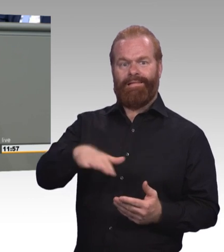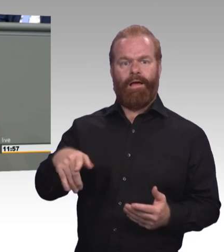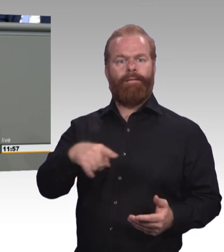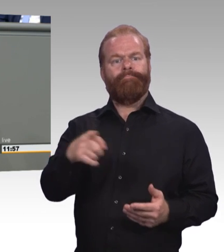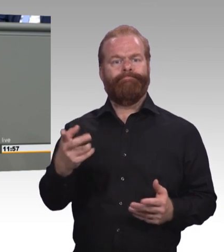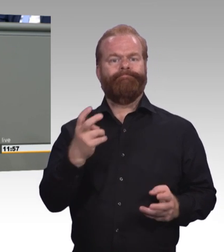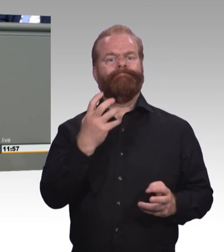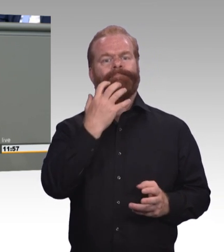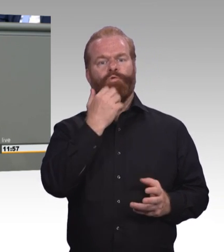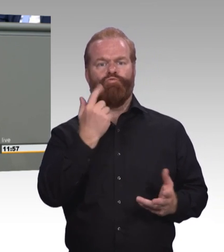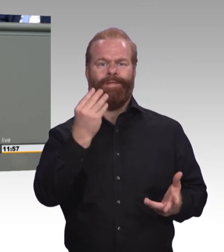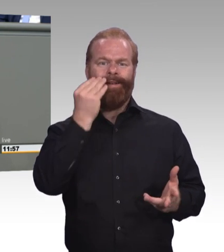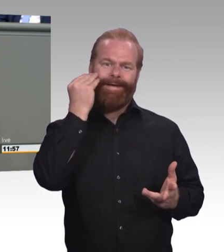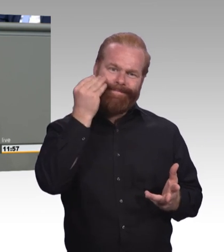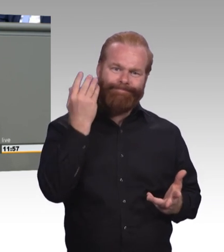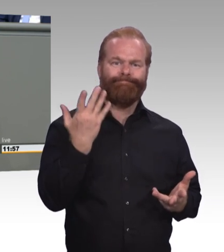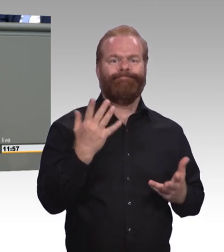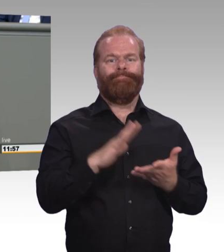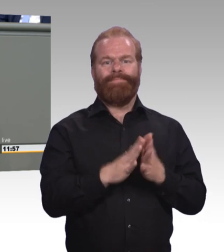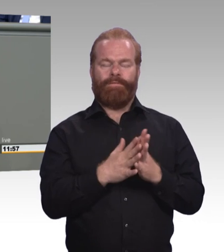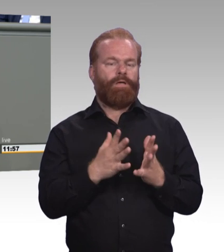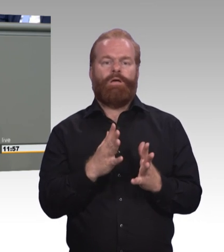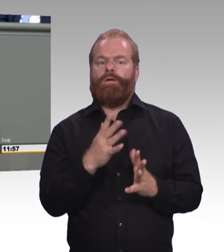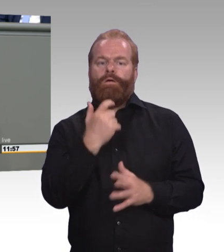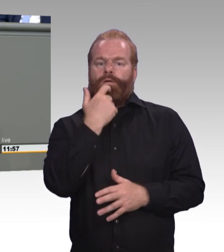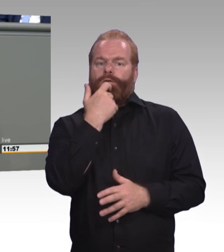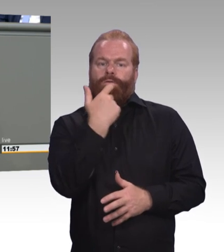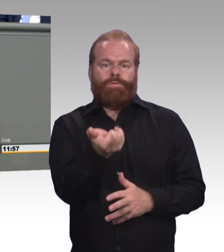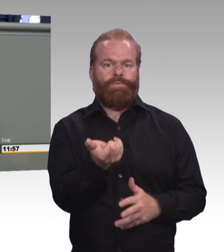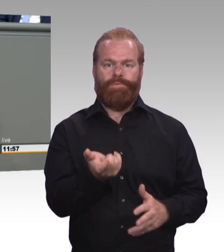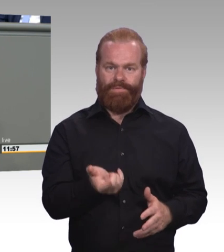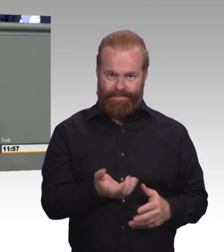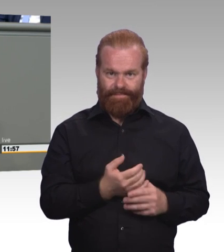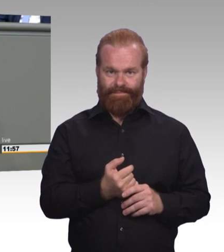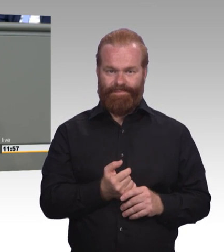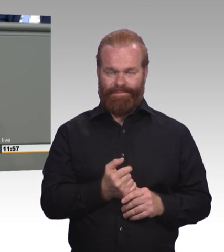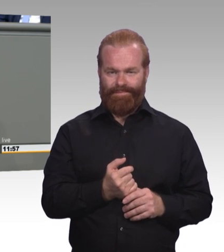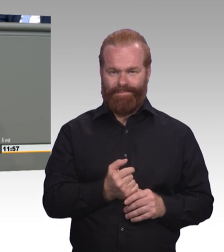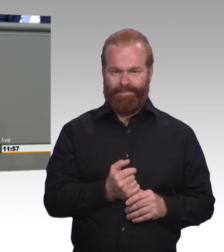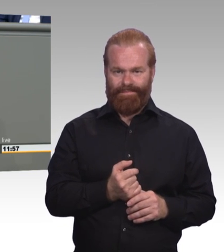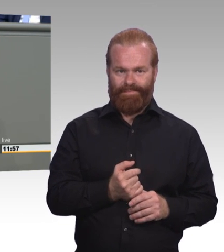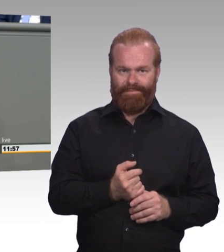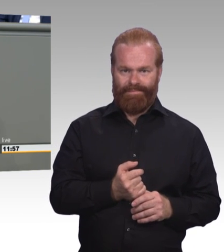Genau das erfüllt sie derzeit jedoch nicht. (Präsidium) Frau Kollegin, erlauben Sie eine Zwischenfrage? (Rednerwechsel) Nein. Was brauchen wir dafür?